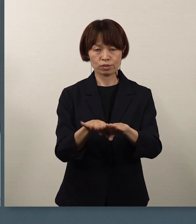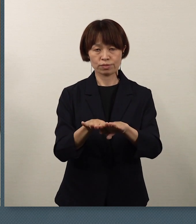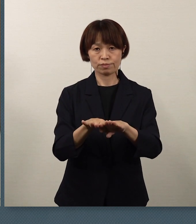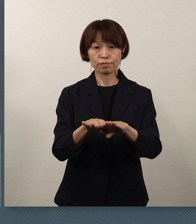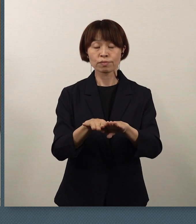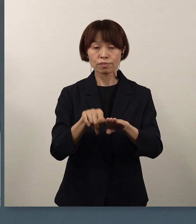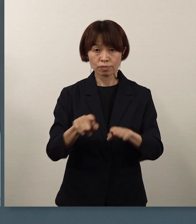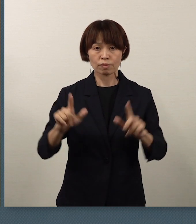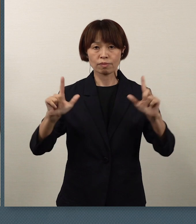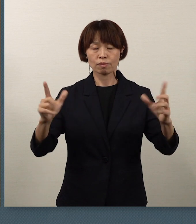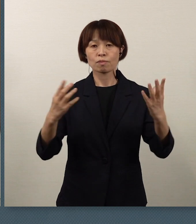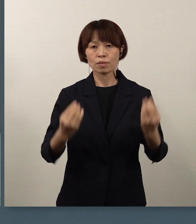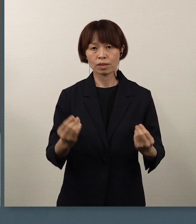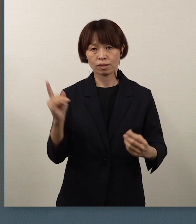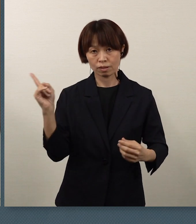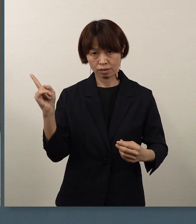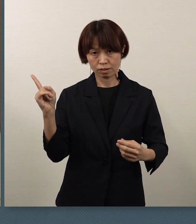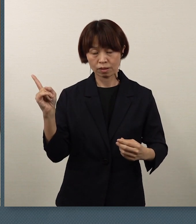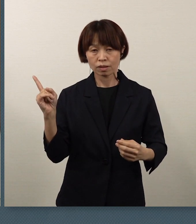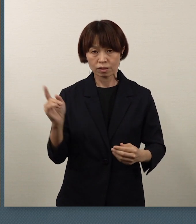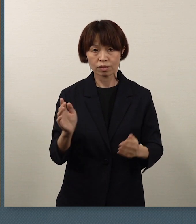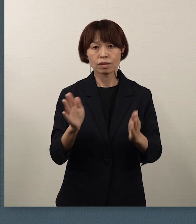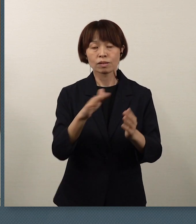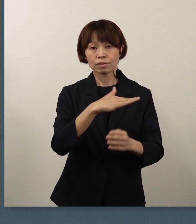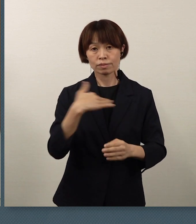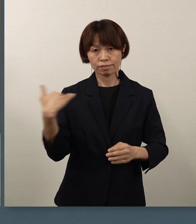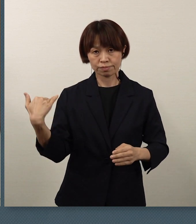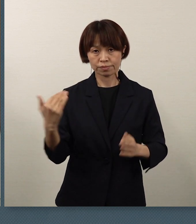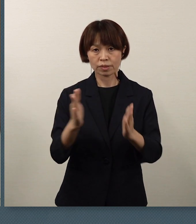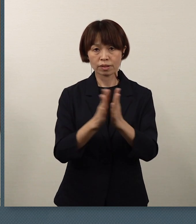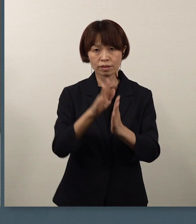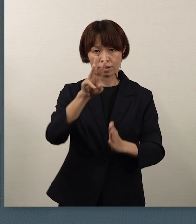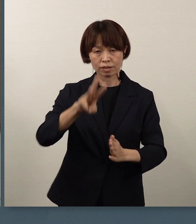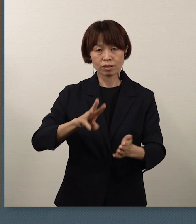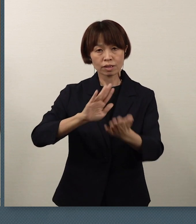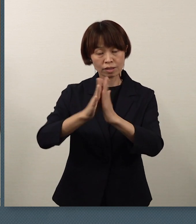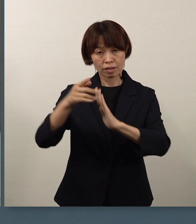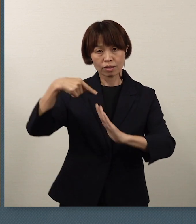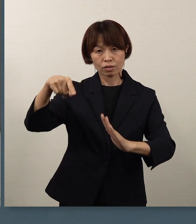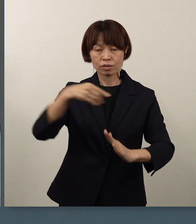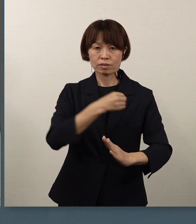私ども、神奈川県教育委員会としまして